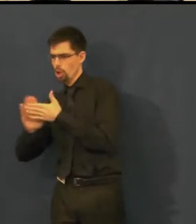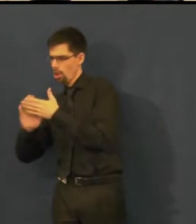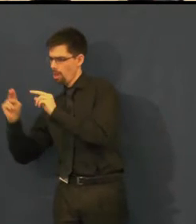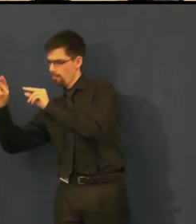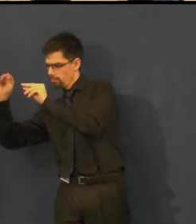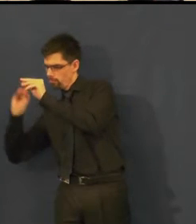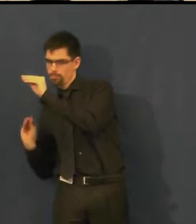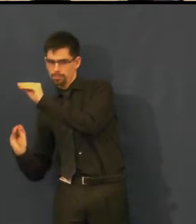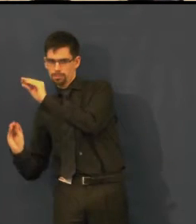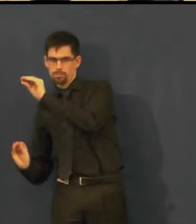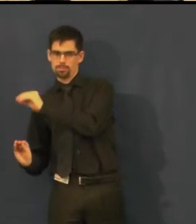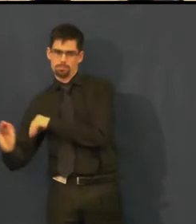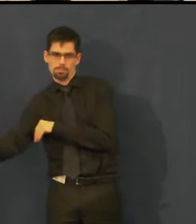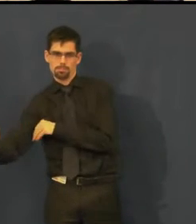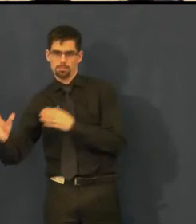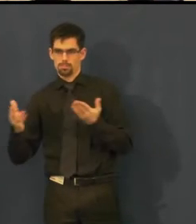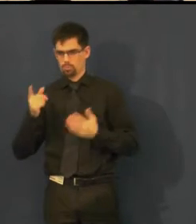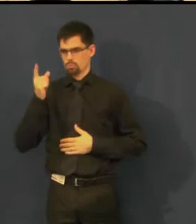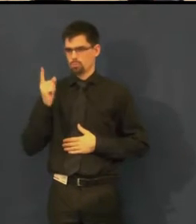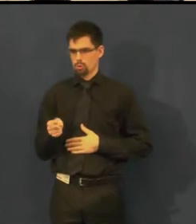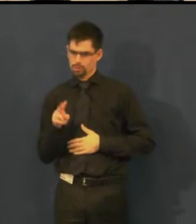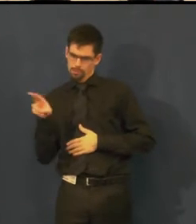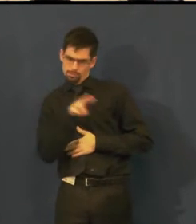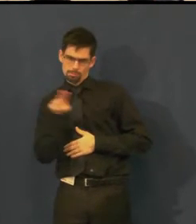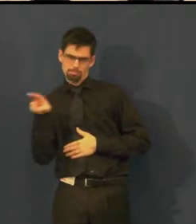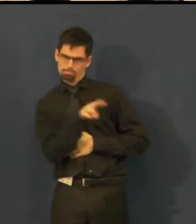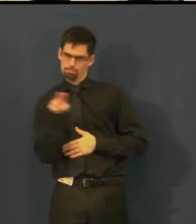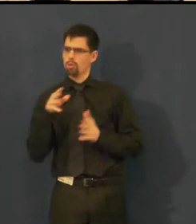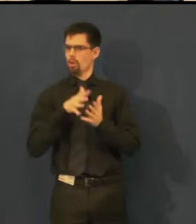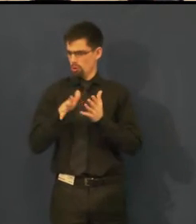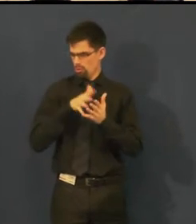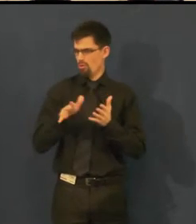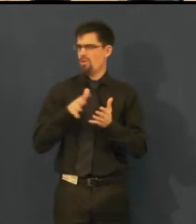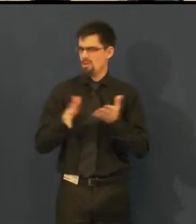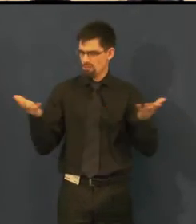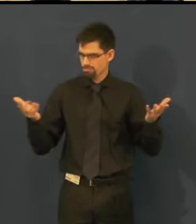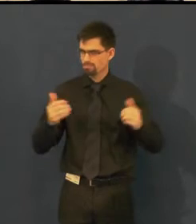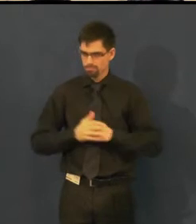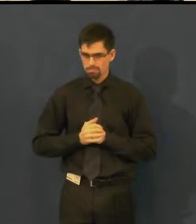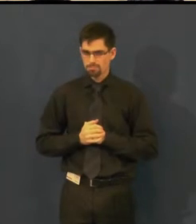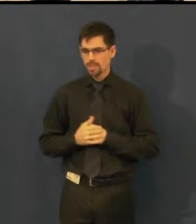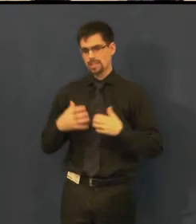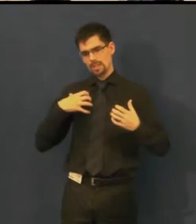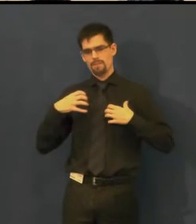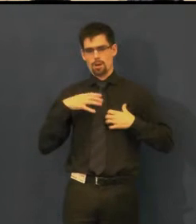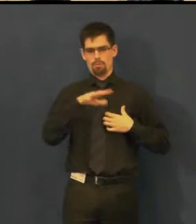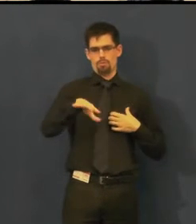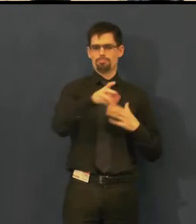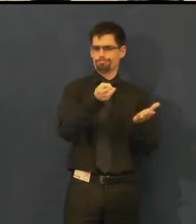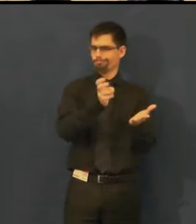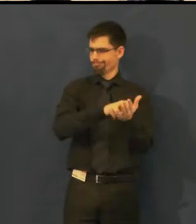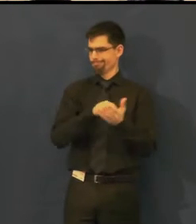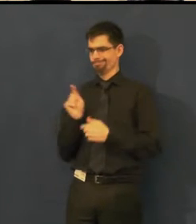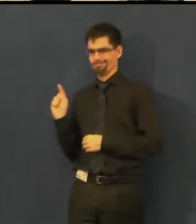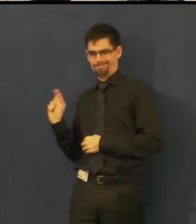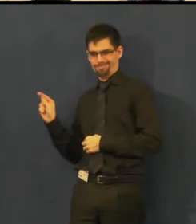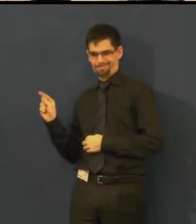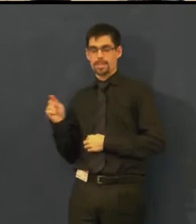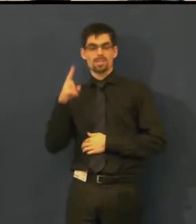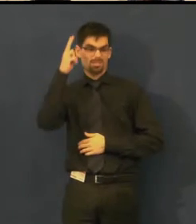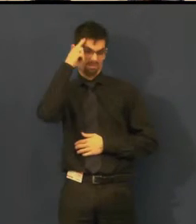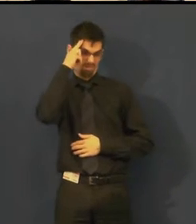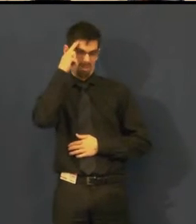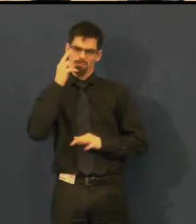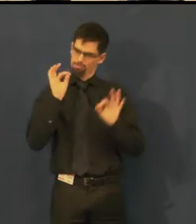přijde později, tak dokáže s těmi titulky pracovat natolik, že tam dokáže tu repliku dát,